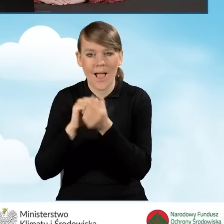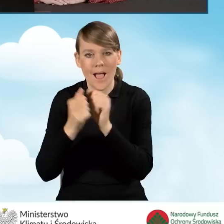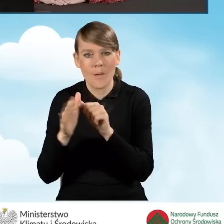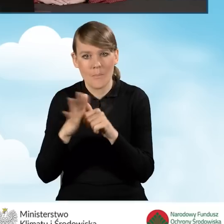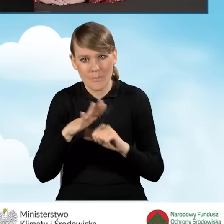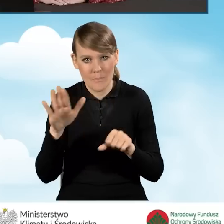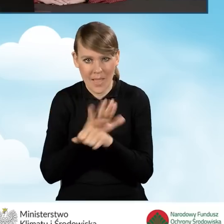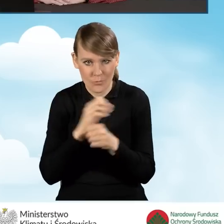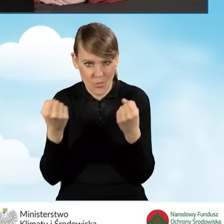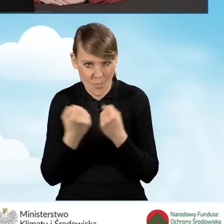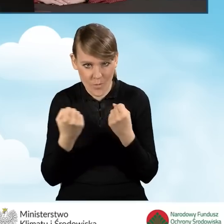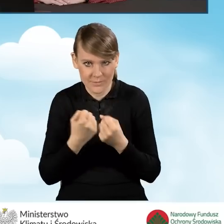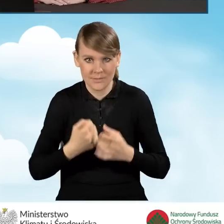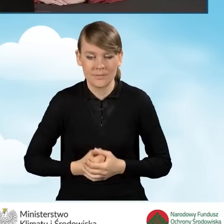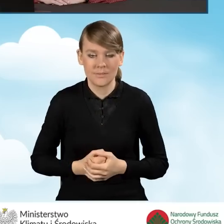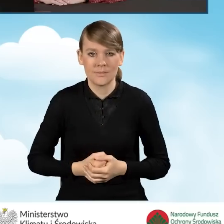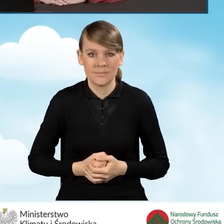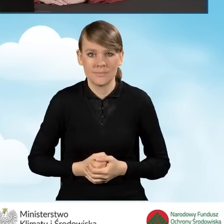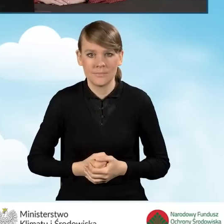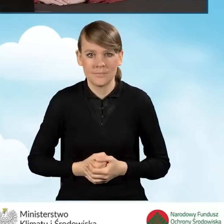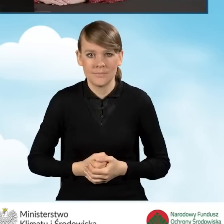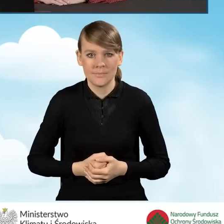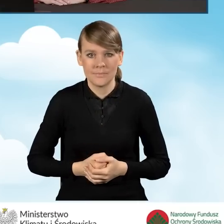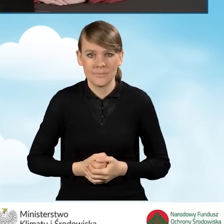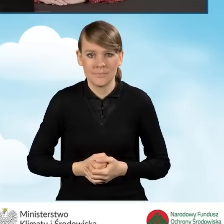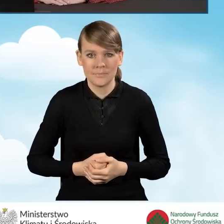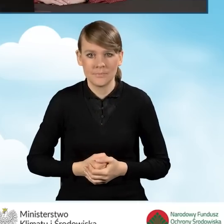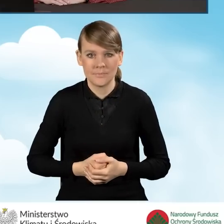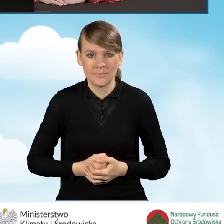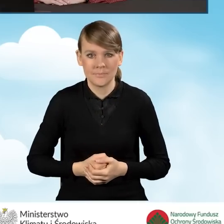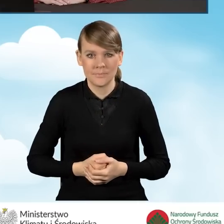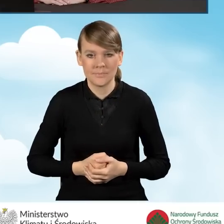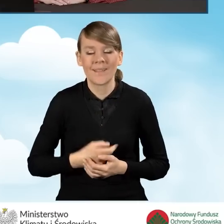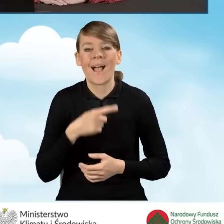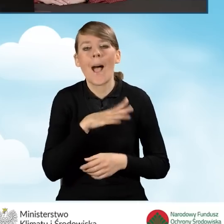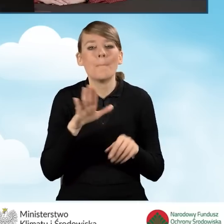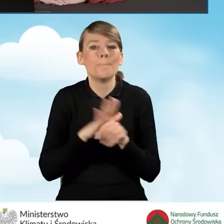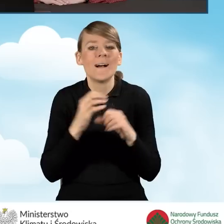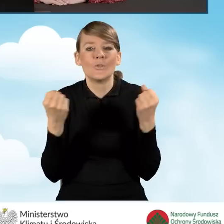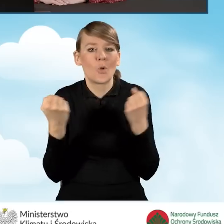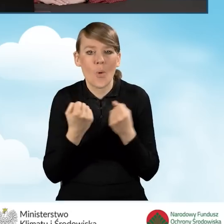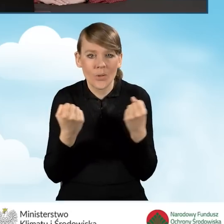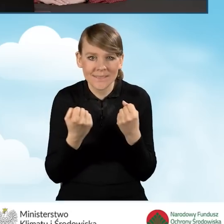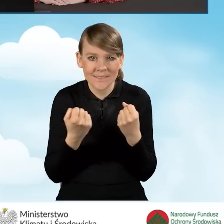Sytuacja, kiedy mówimy o pełnomocniku oczywiście jest związana